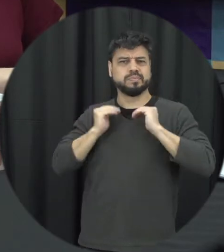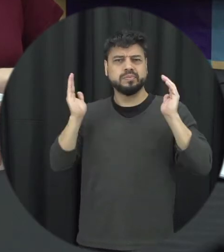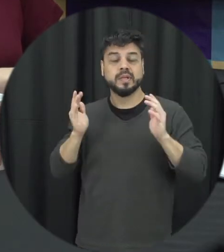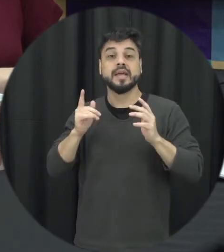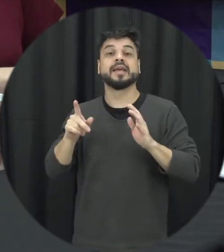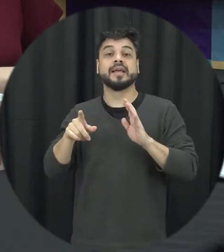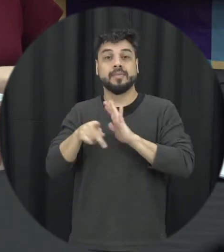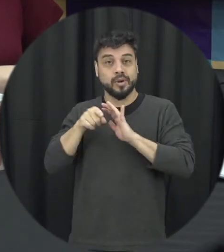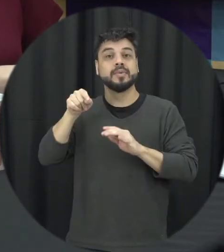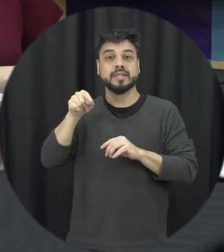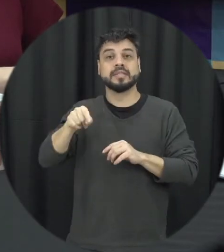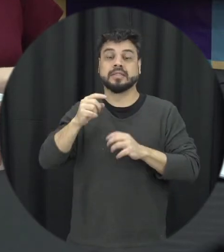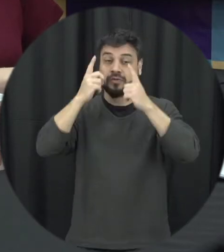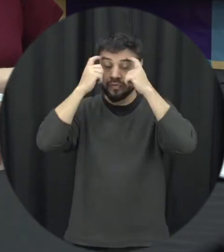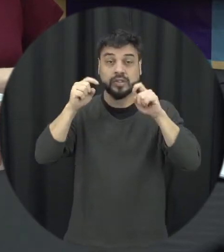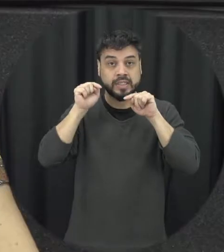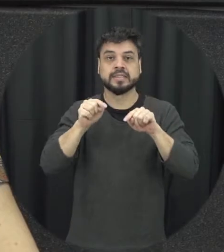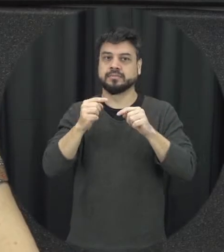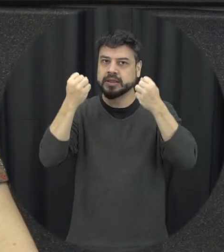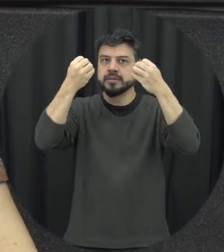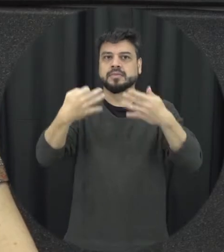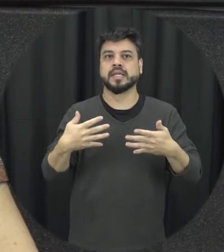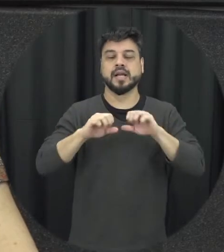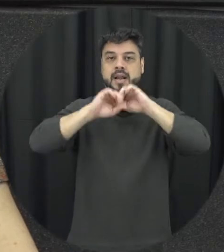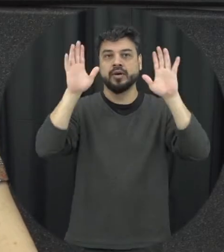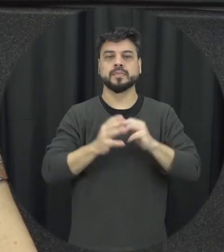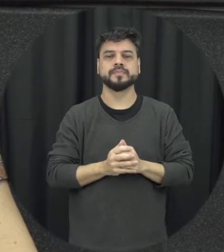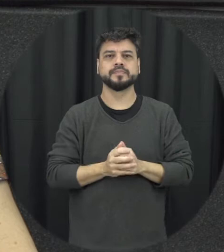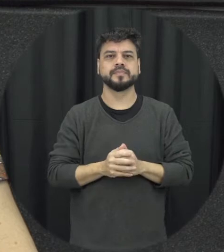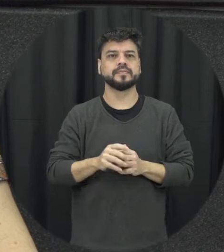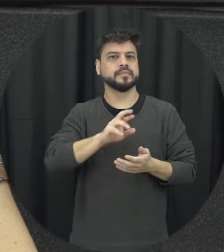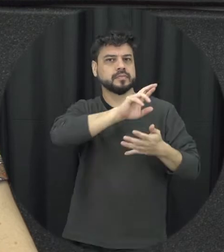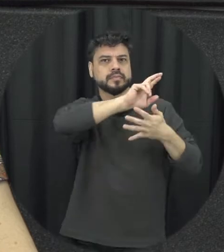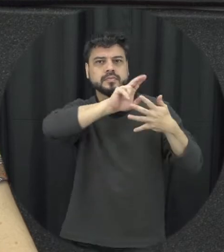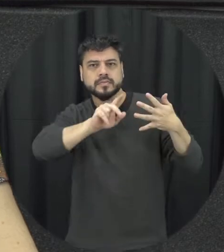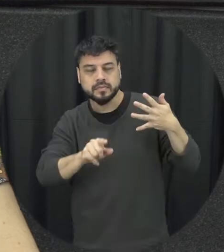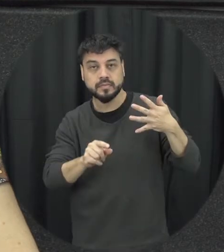tipo de violência importante e com relação a esses tipos de violência então assim é o interessante da